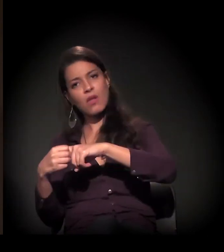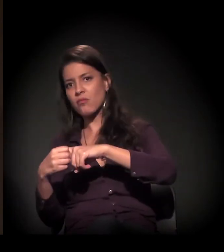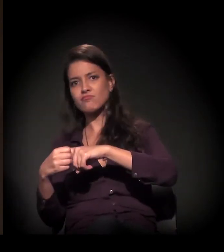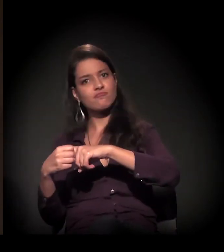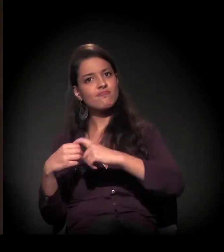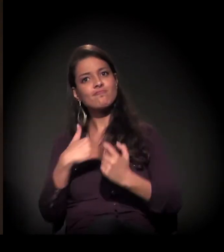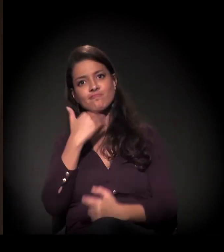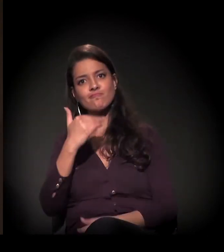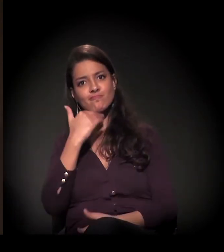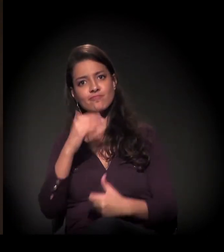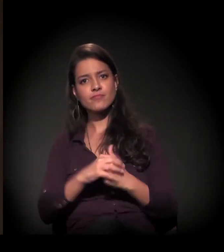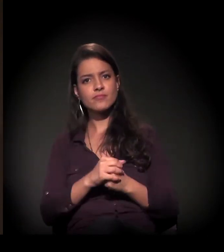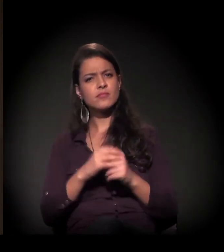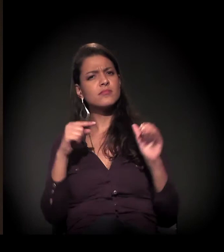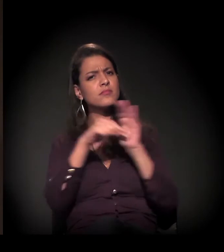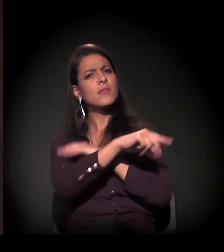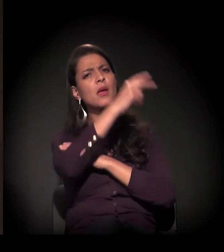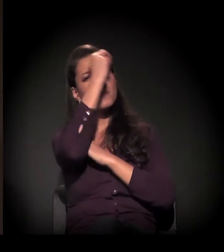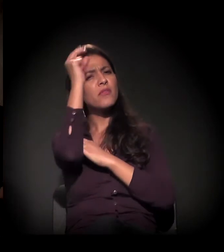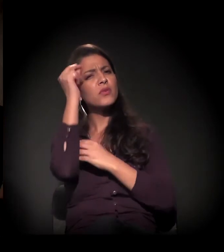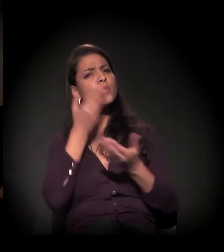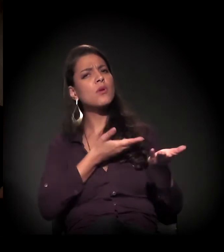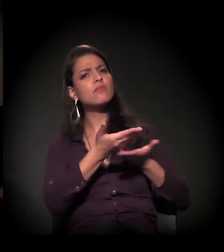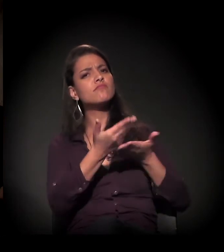Como está o diálogo com a atual prefeitura?